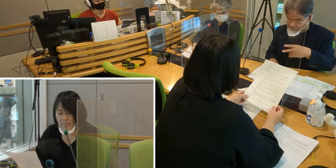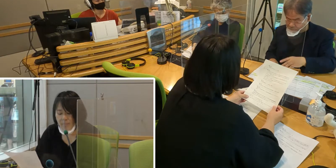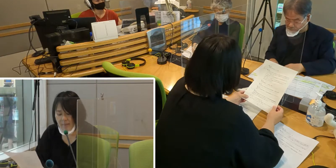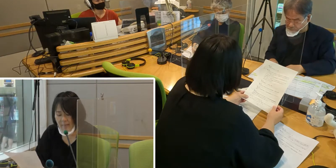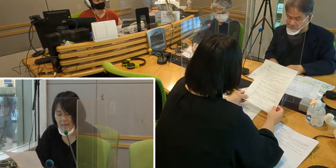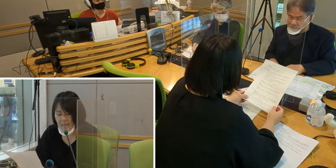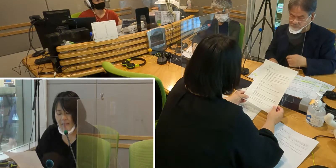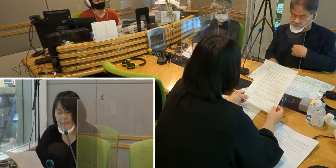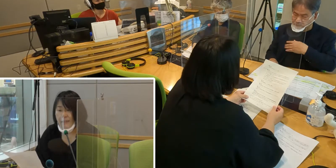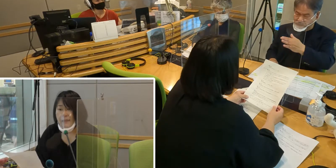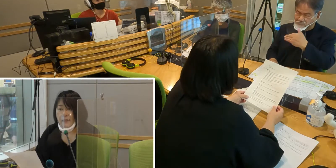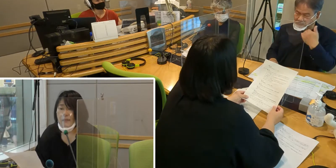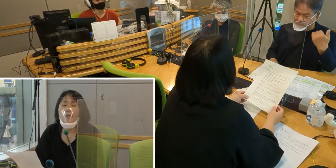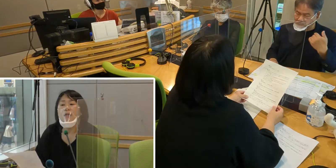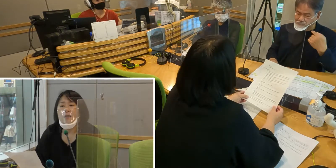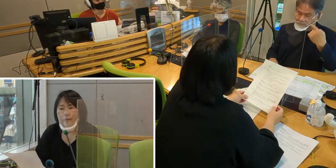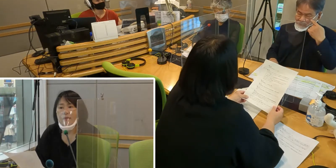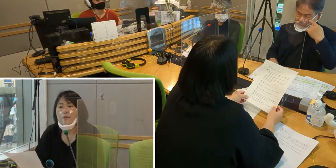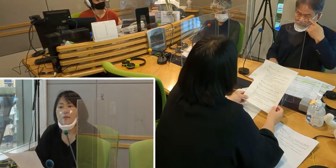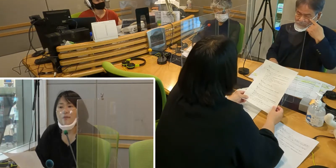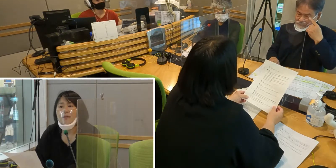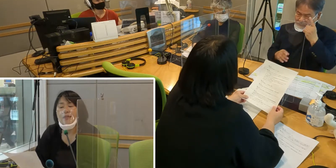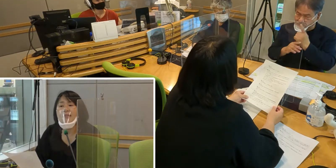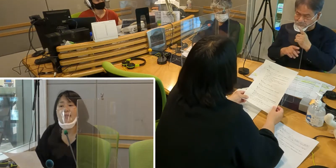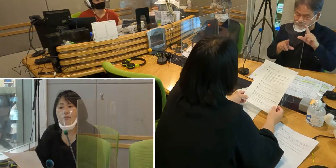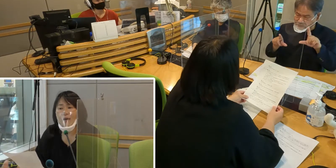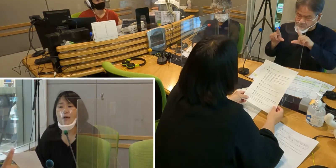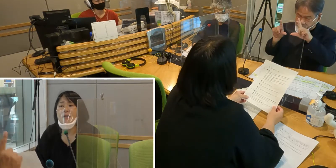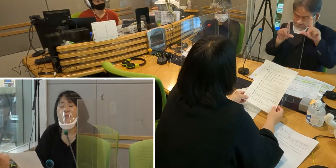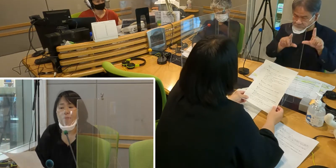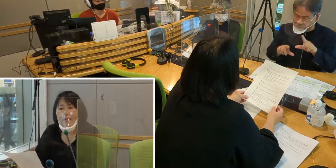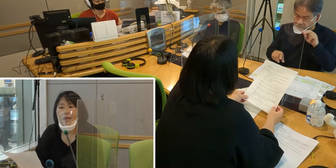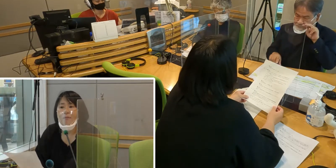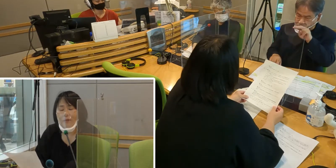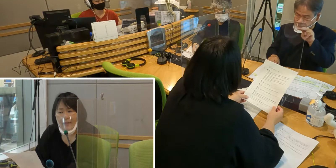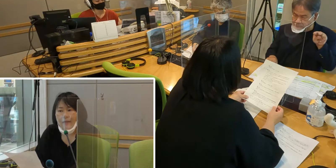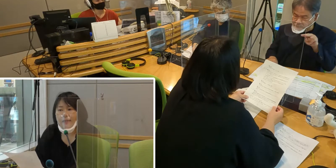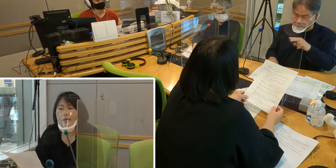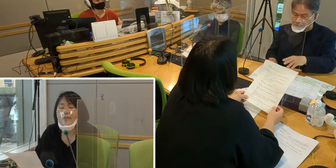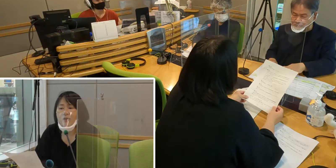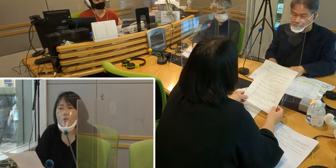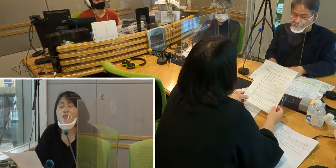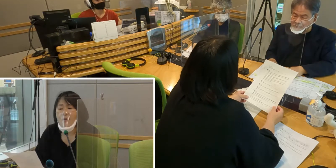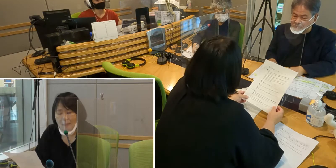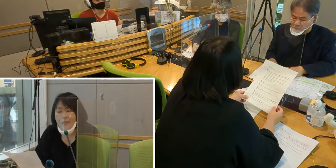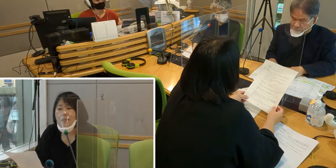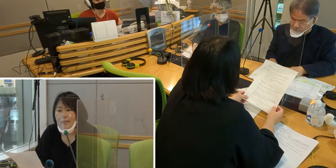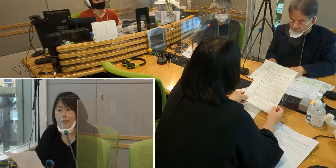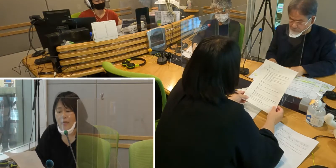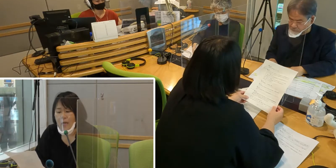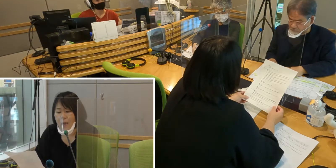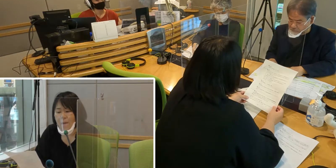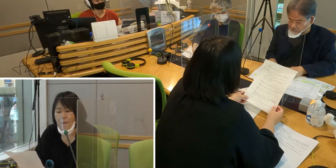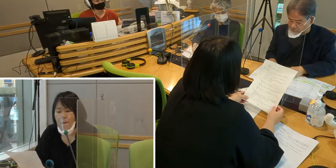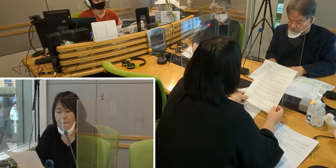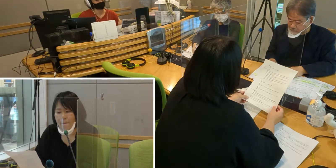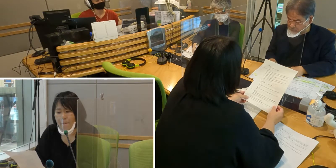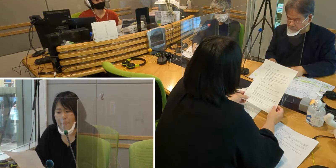また、私たちは目で見て生活をしています。